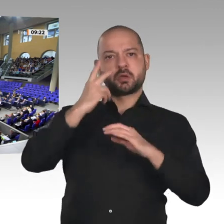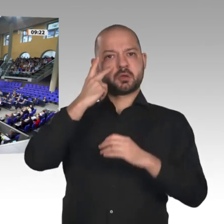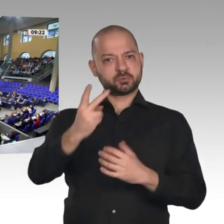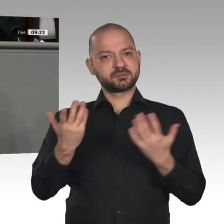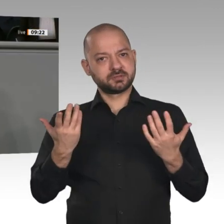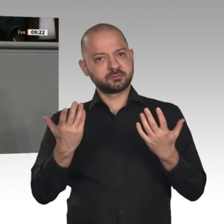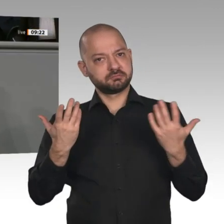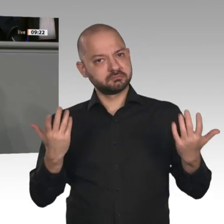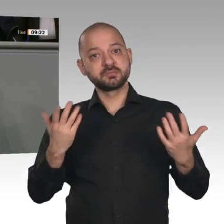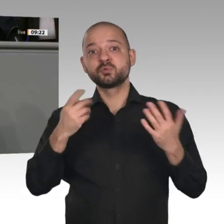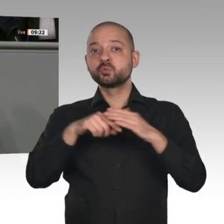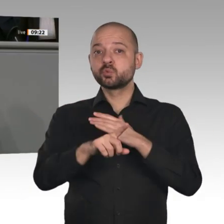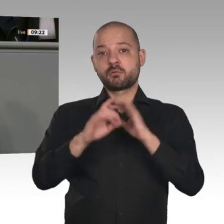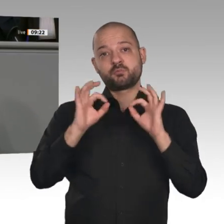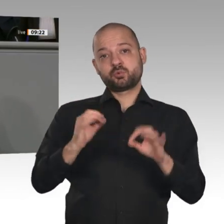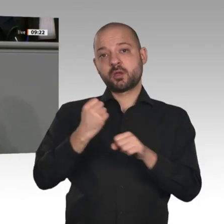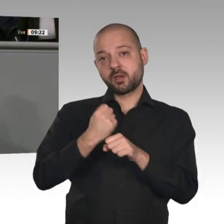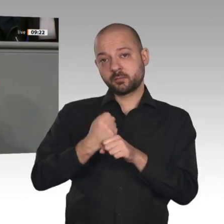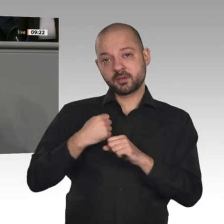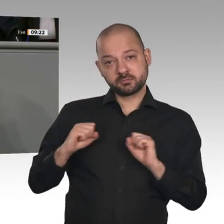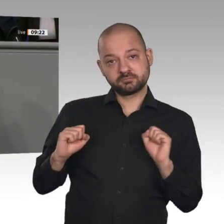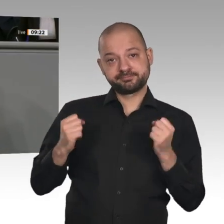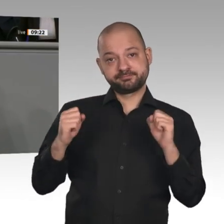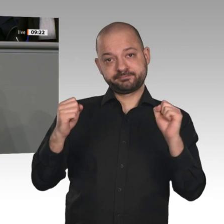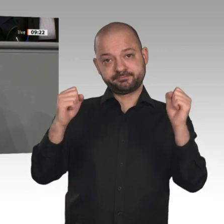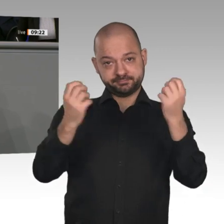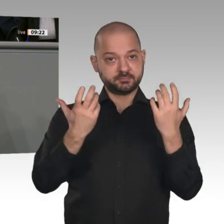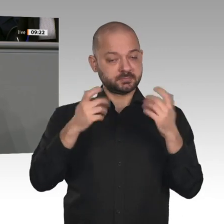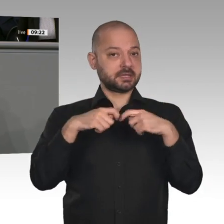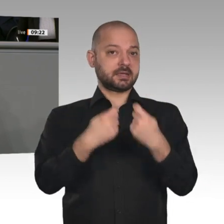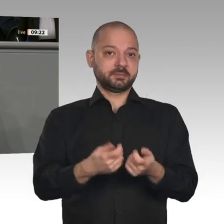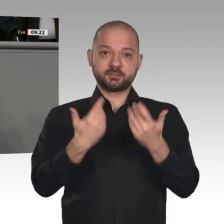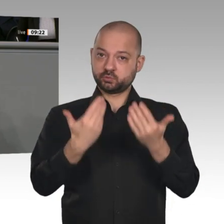Gesellschaft stehen, ist der Strukturwandel. Das heißt, es geht um den Zusammenhang